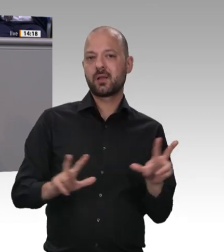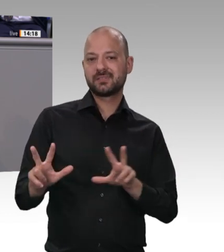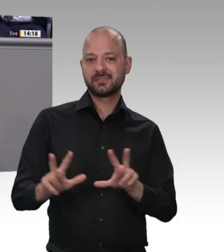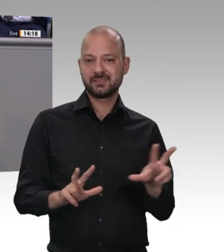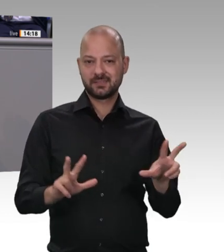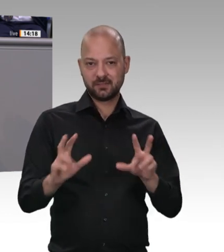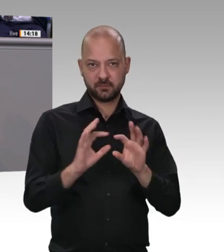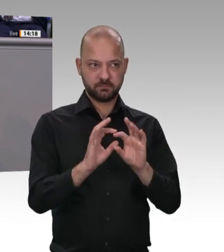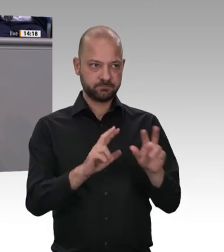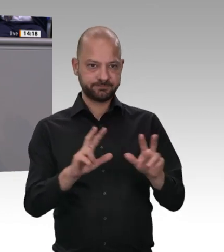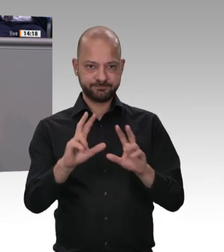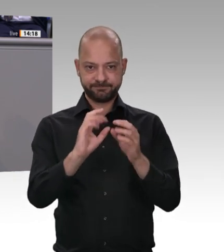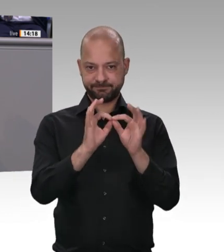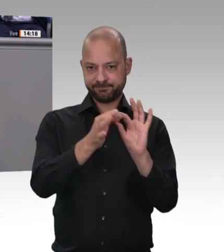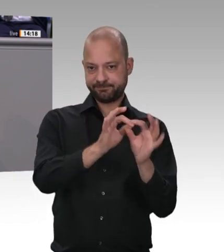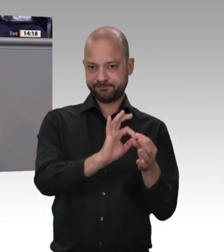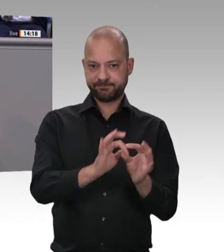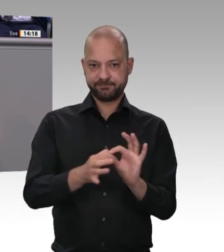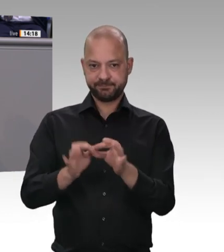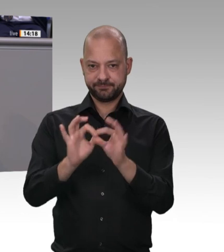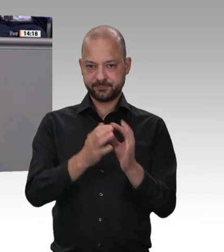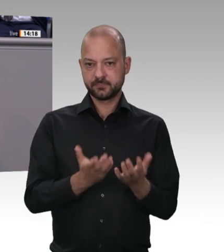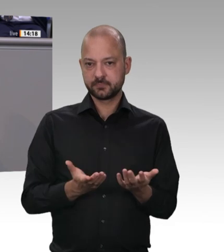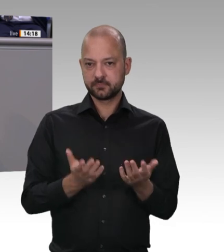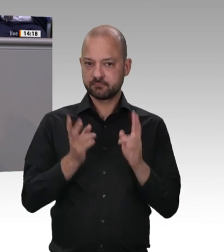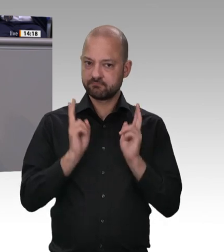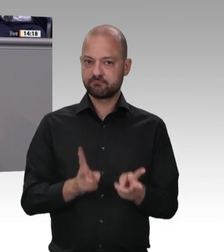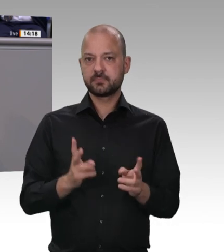mal wo was gesehen hat. Ich kann nur allgemein feststellen, dass es leider Gottes manchmal